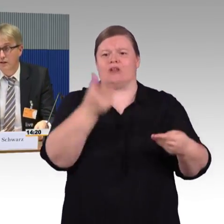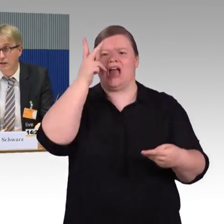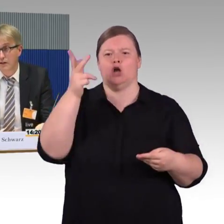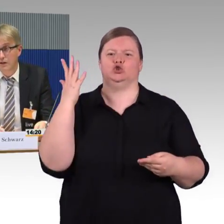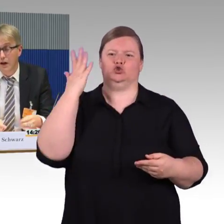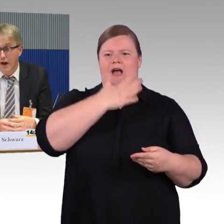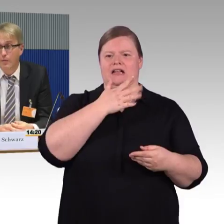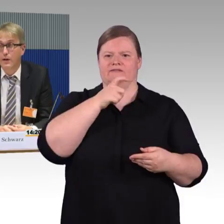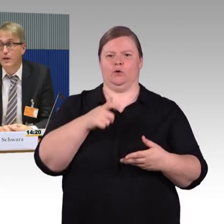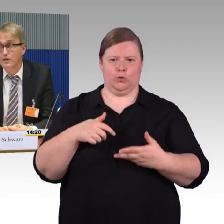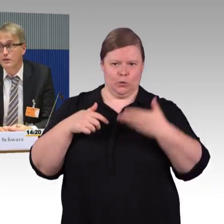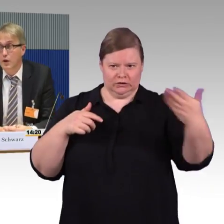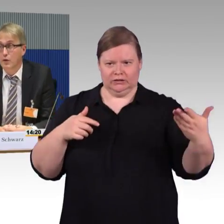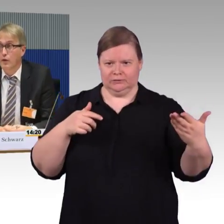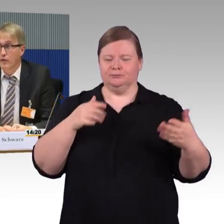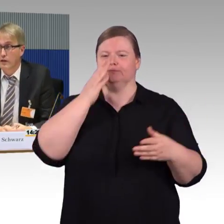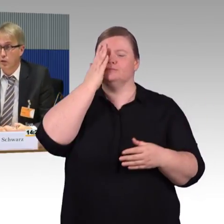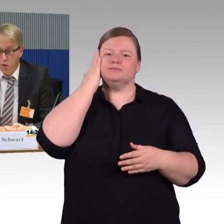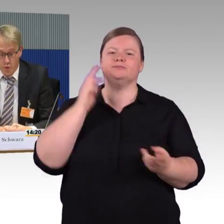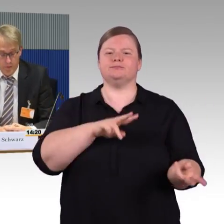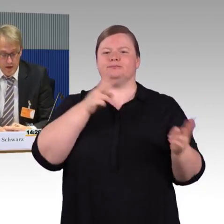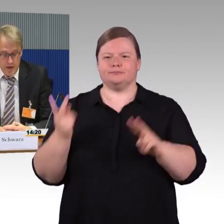das ist richtig. Aber es ist auch noch viel zu tun.